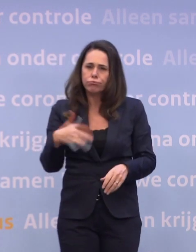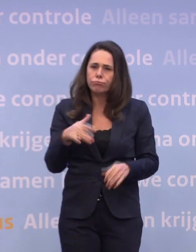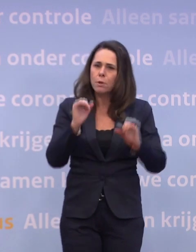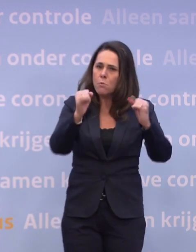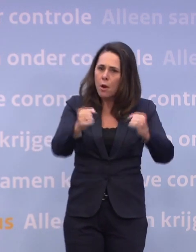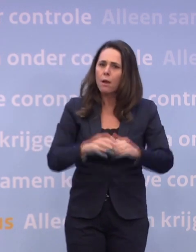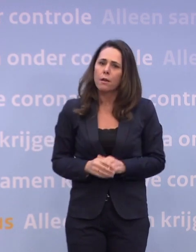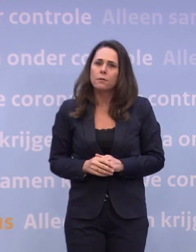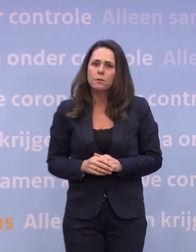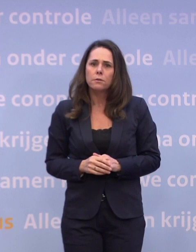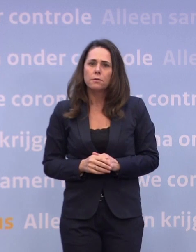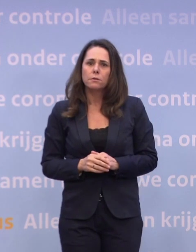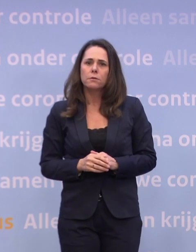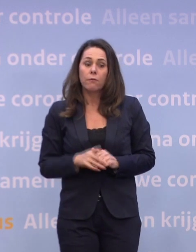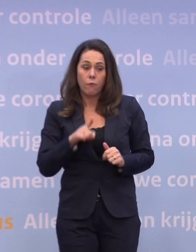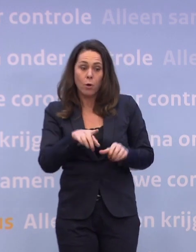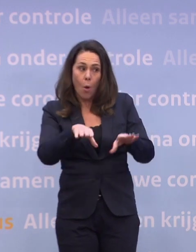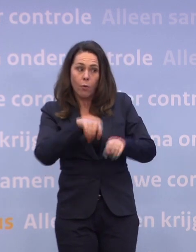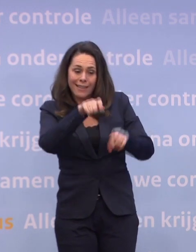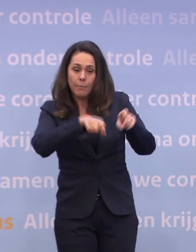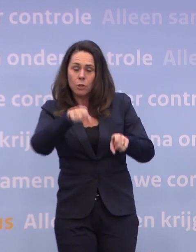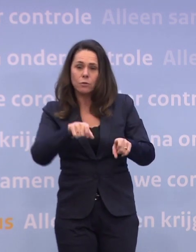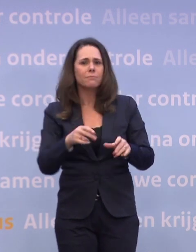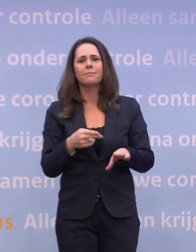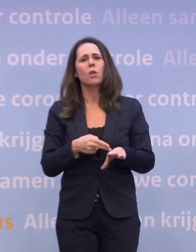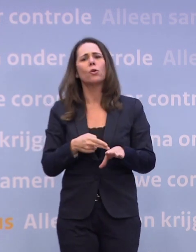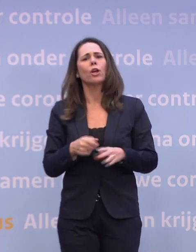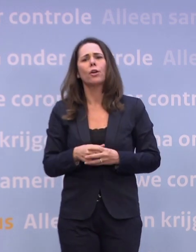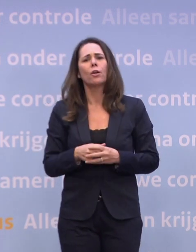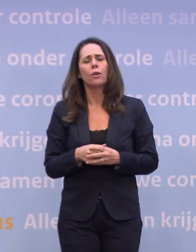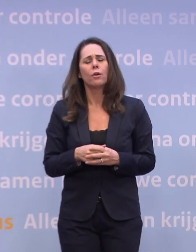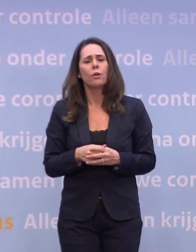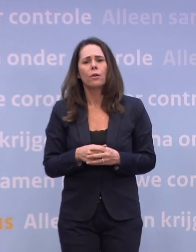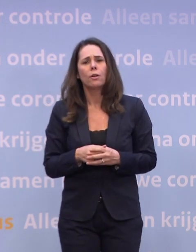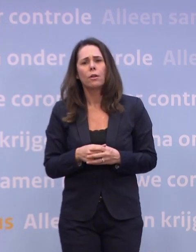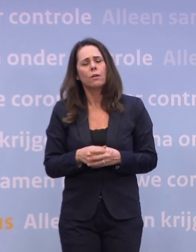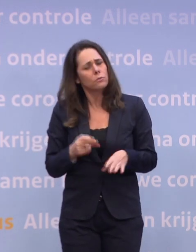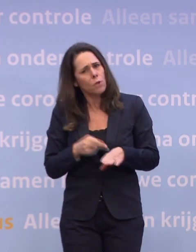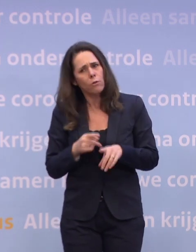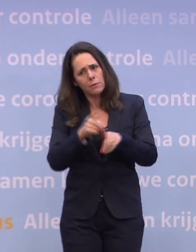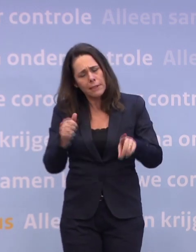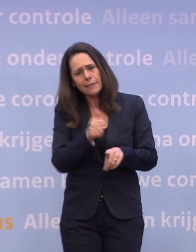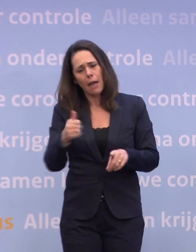Dat is buitengewoon pijnlijk voor die ondernemingen. Het is niet nodig, het is niet nodig. Als we onszelf een beetje in acht nemen, is dat niet nodig.